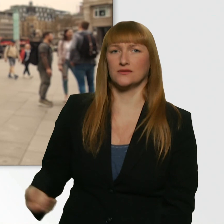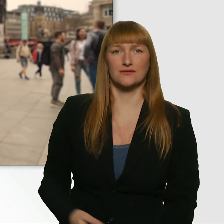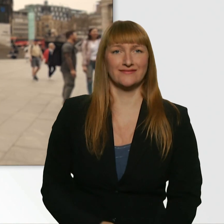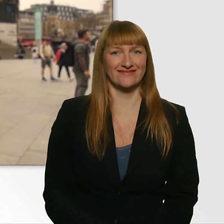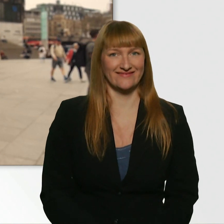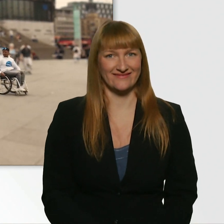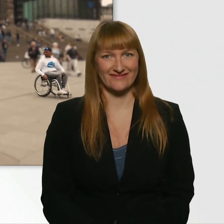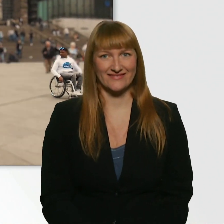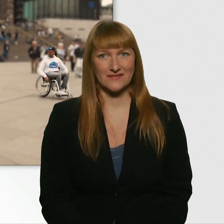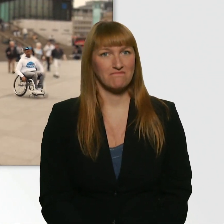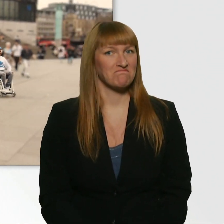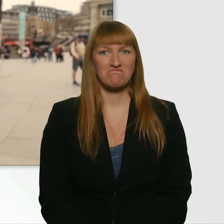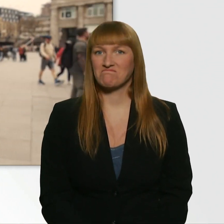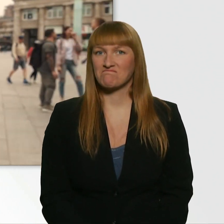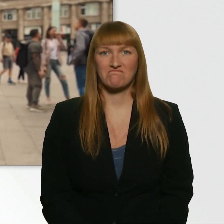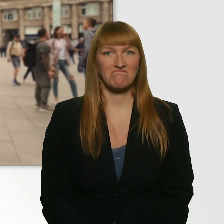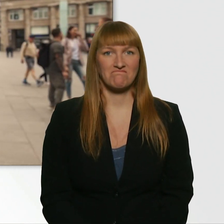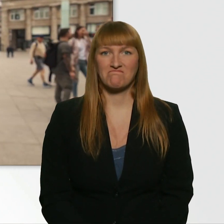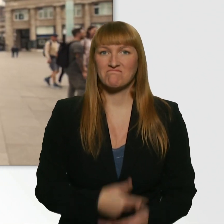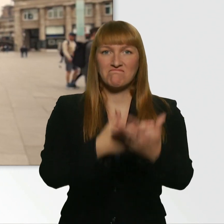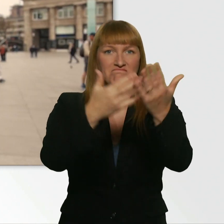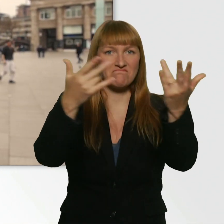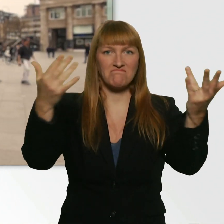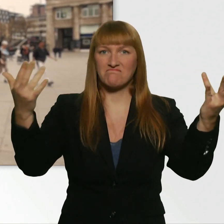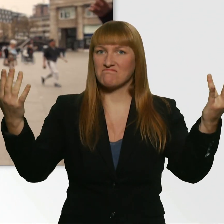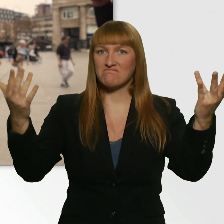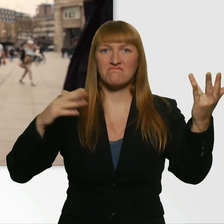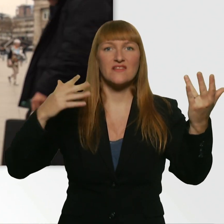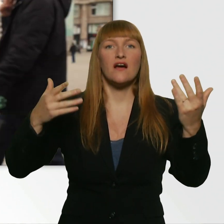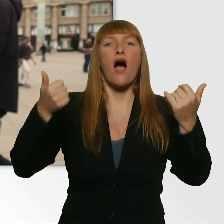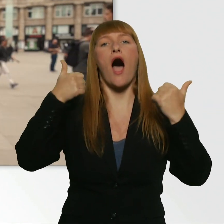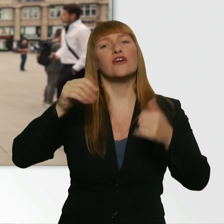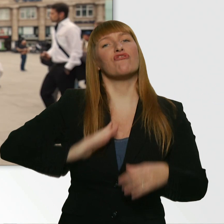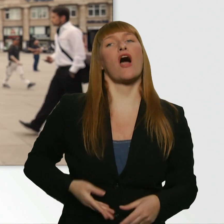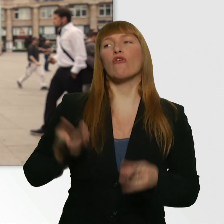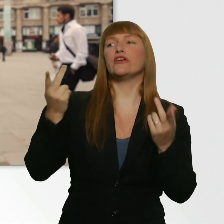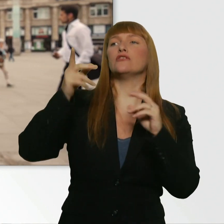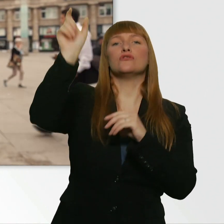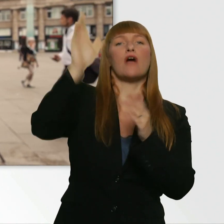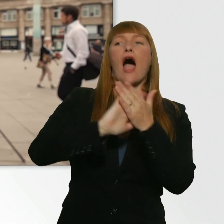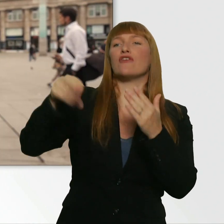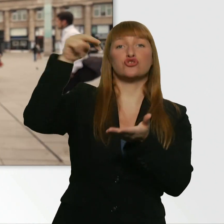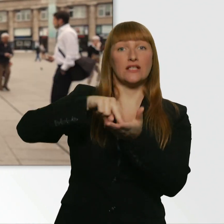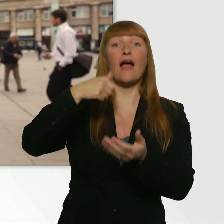(Leroy) Hier steht einfach keine Frau. Nirgendwo steht eine Frau irgendwie einfach nur so rum. Ich hab schon meinen Wingman gefunden, aber...